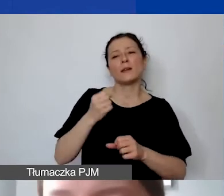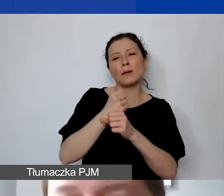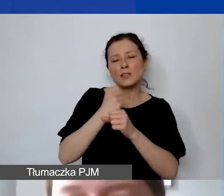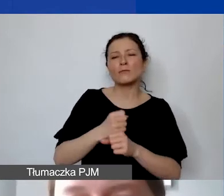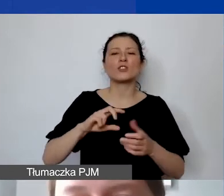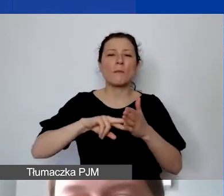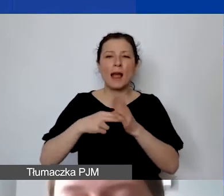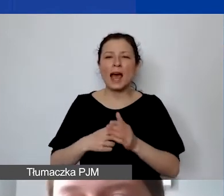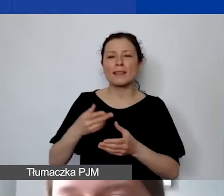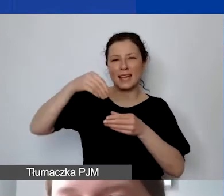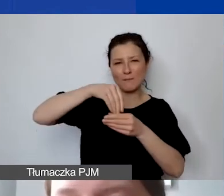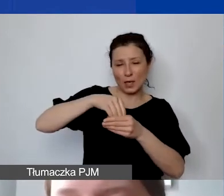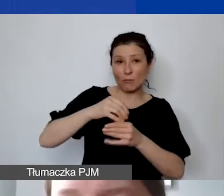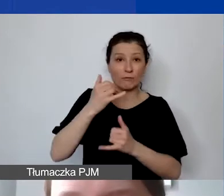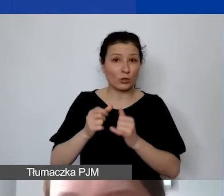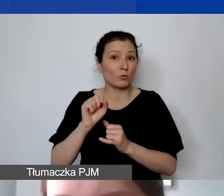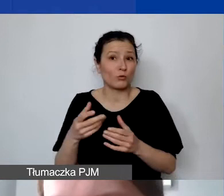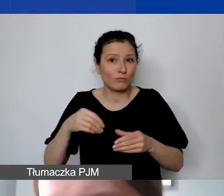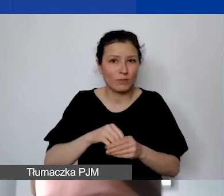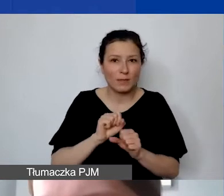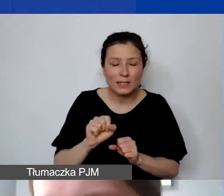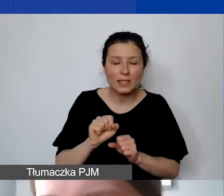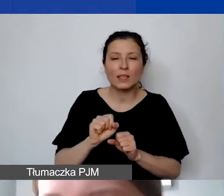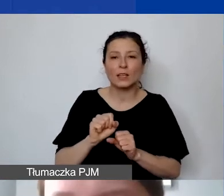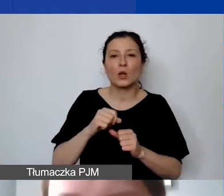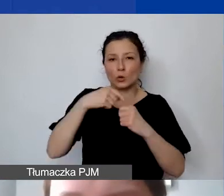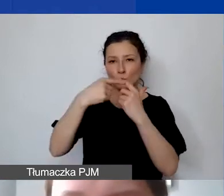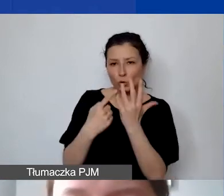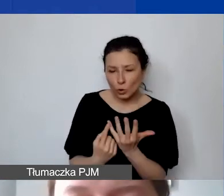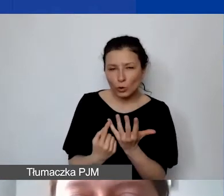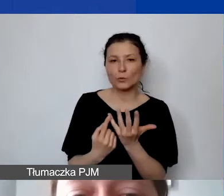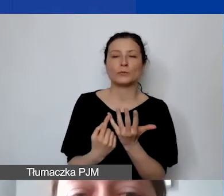jeśli takie składki są też u państwa odprowadzane.